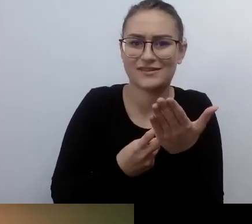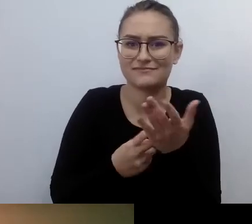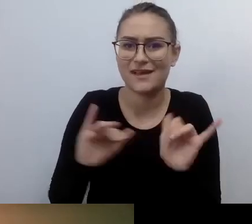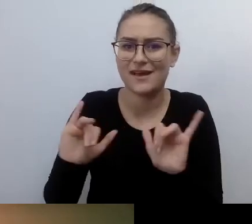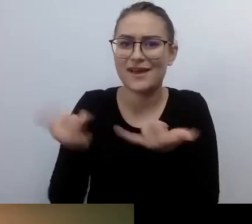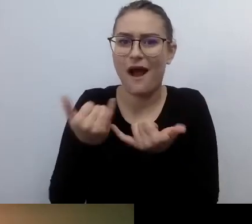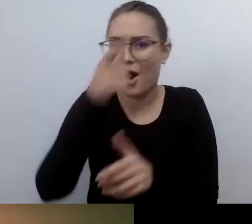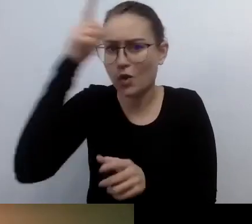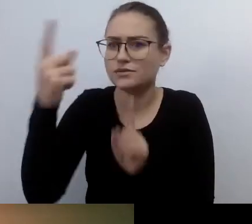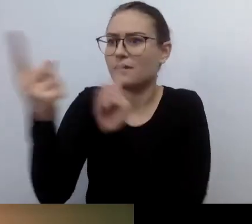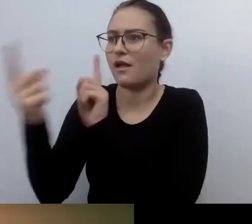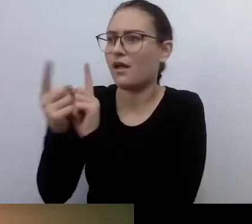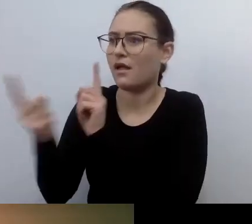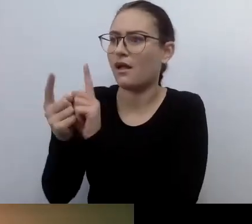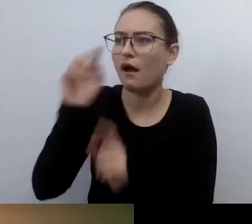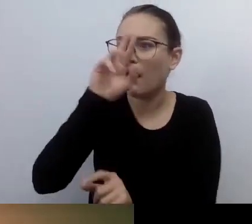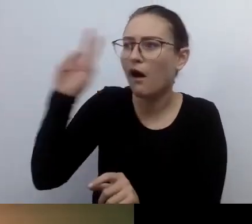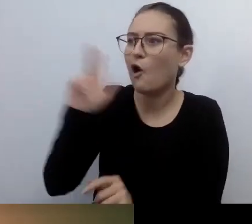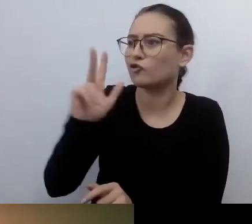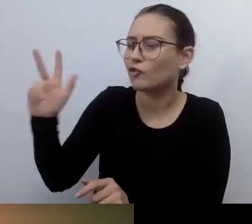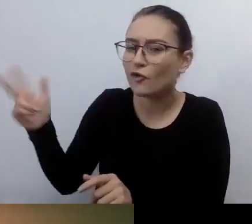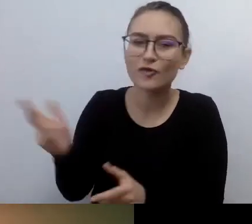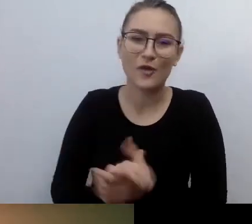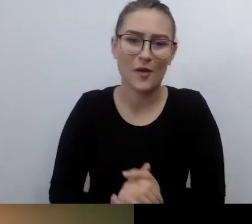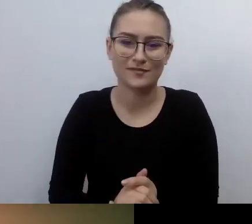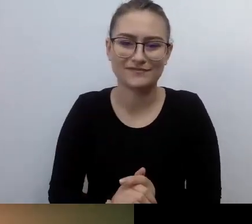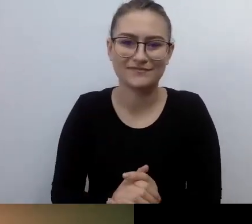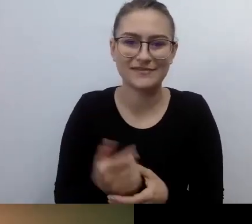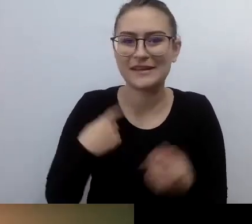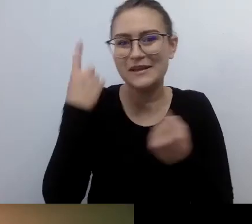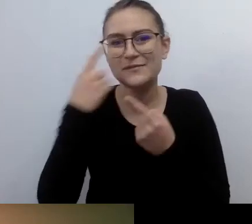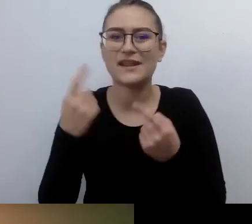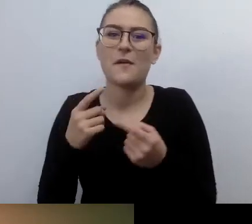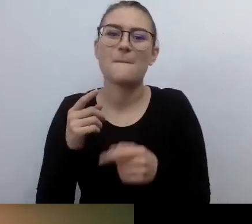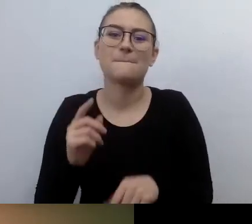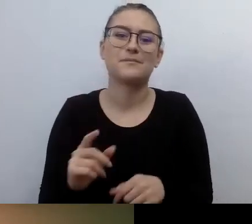Nie myślałem nawet, żeby wracać do kina, do teatru, załatwiać jakąś sprawę urzędową.